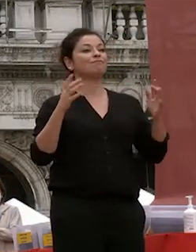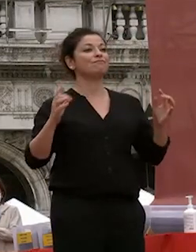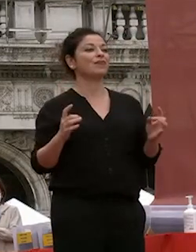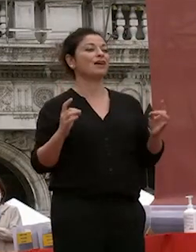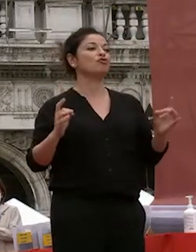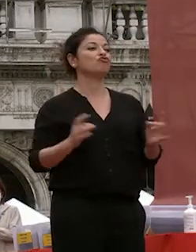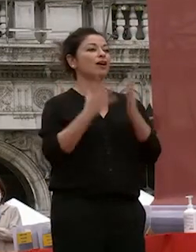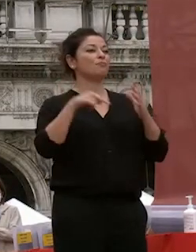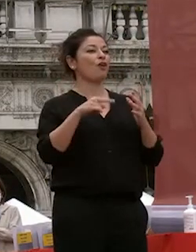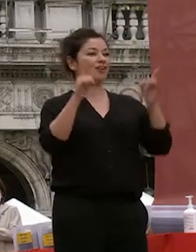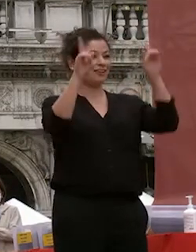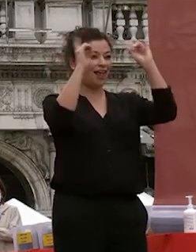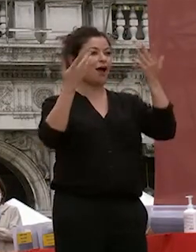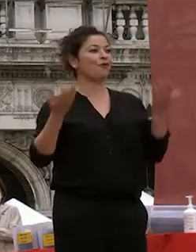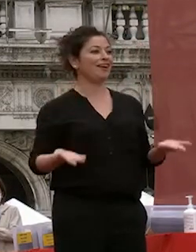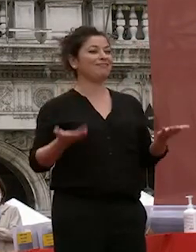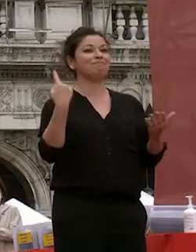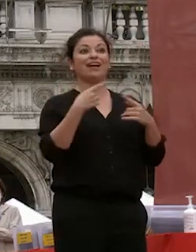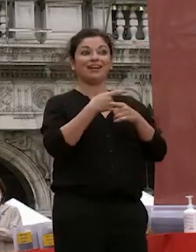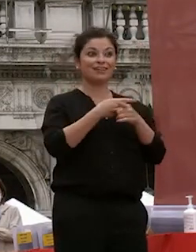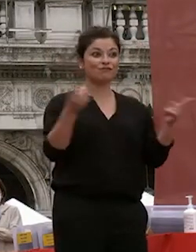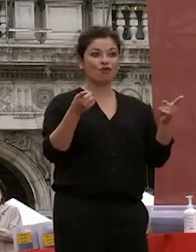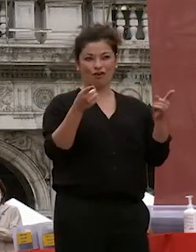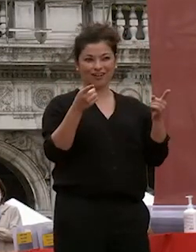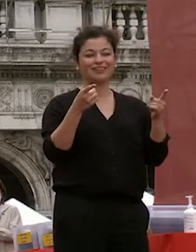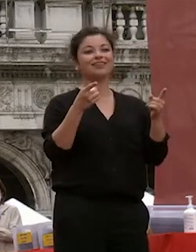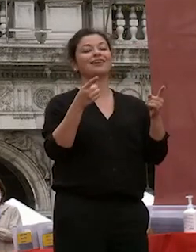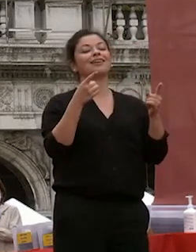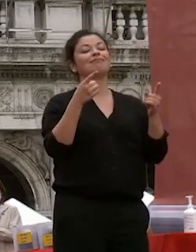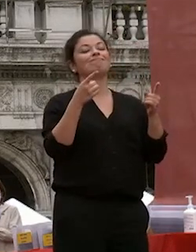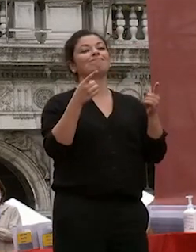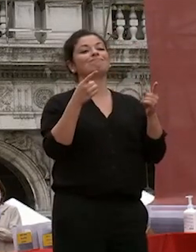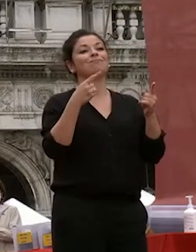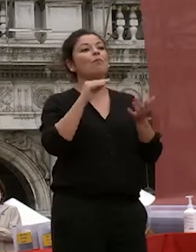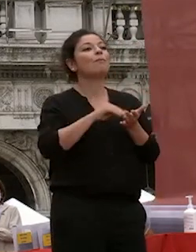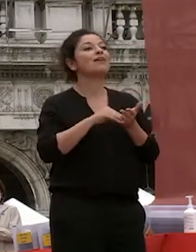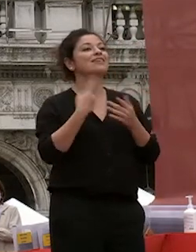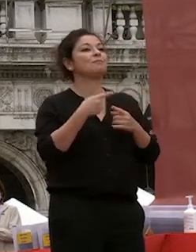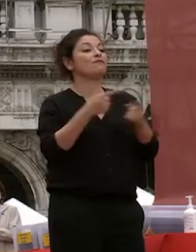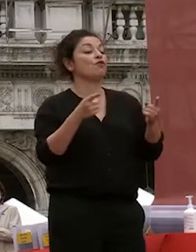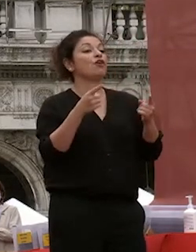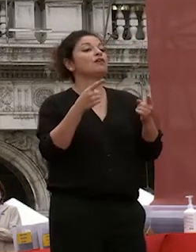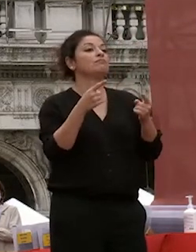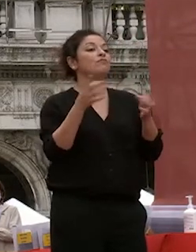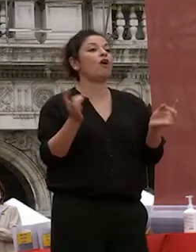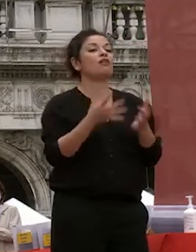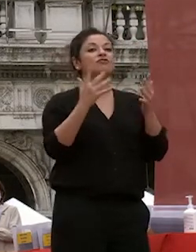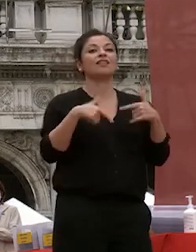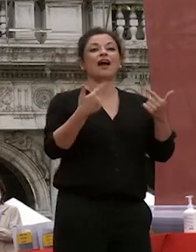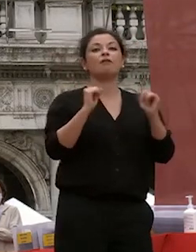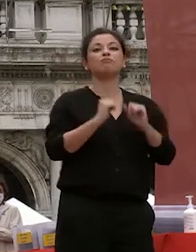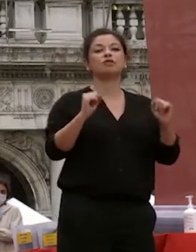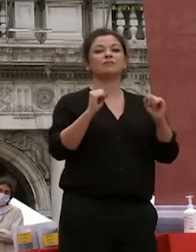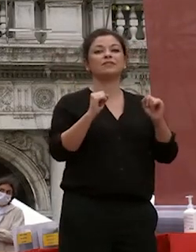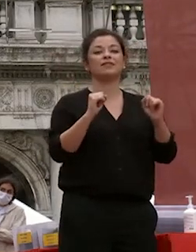qui per per i ragazzi per voi ragazzi per dargli modo di celebrare degnamente